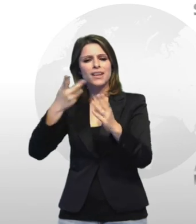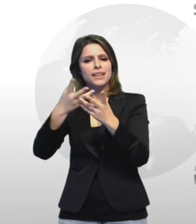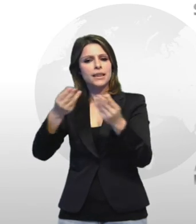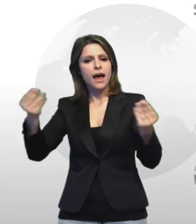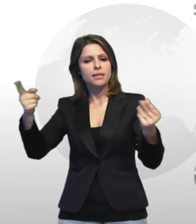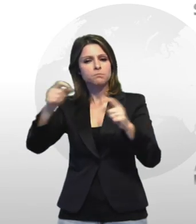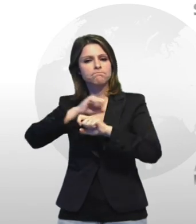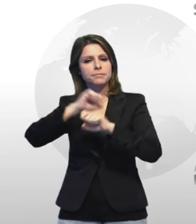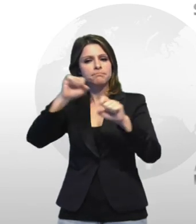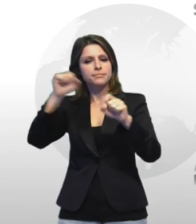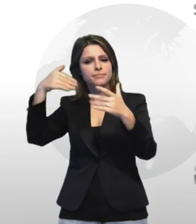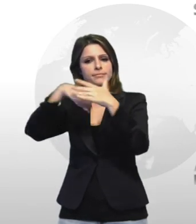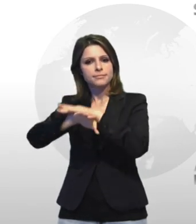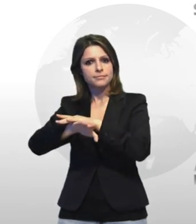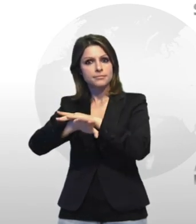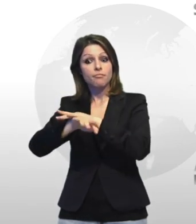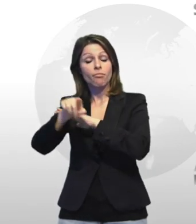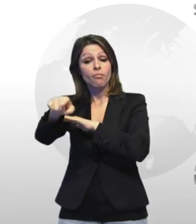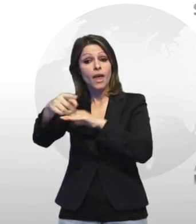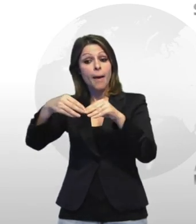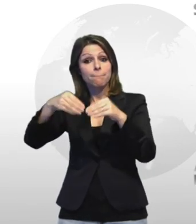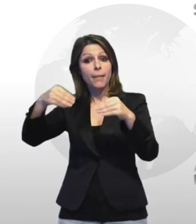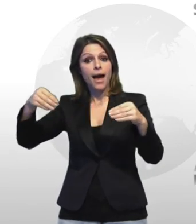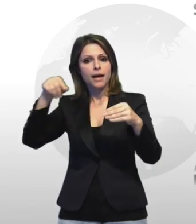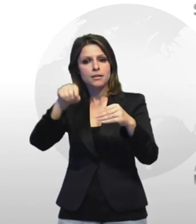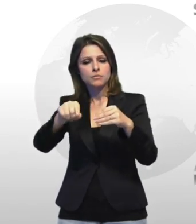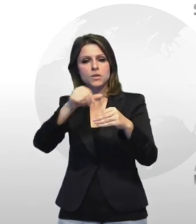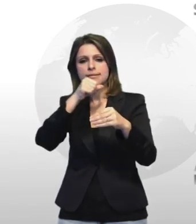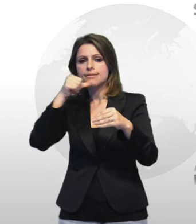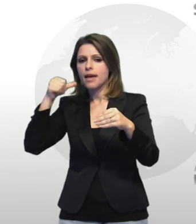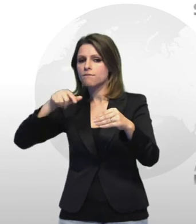artifici pirotecnici hotel a cui manipolazione è necessaria apposita